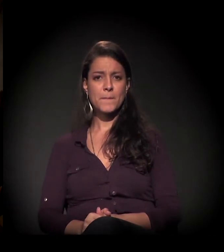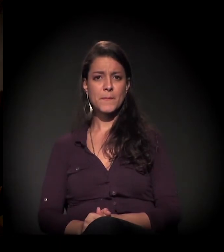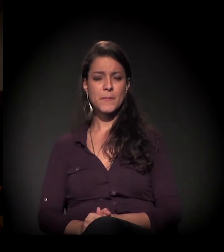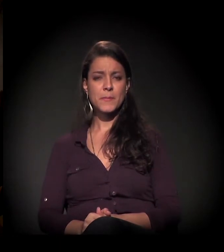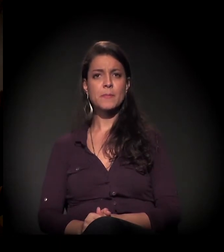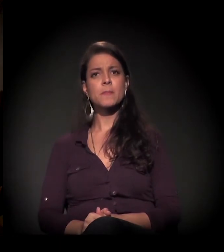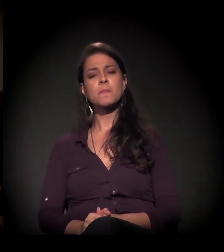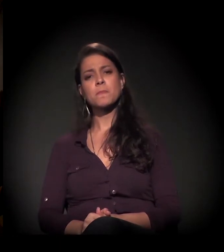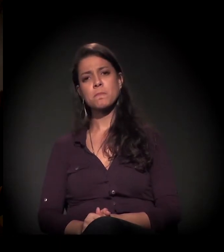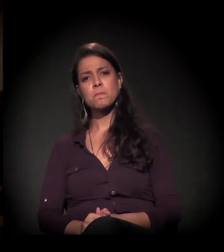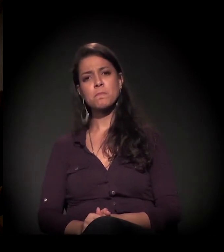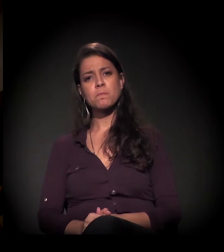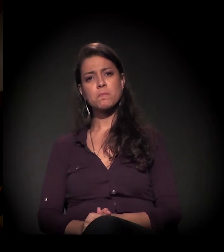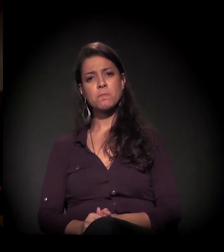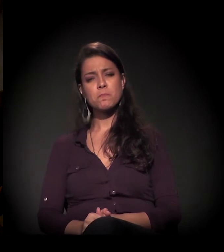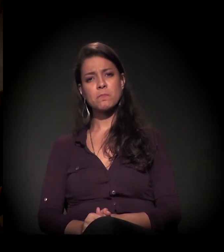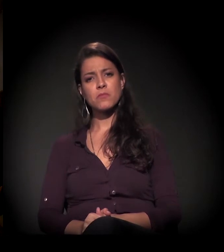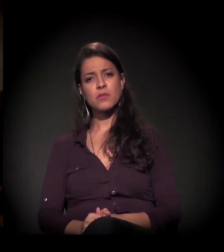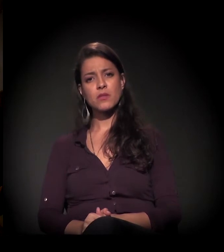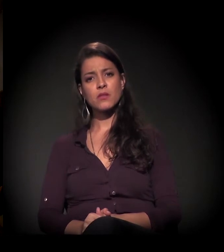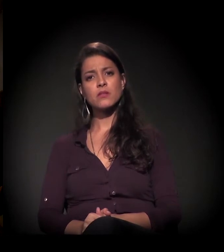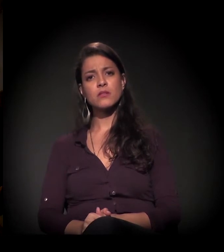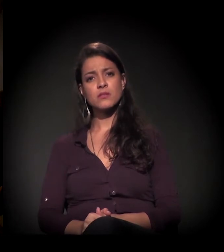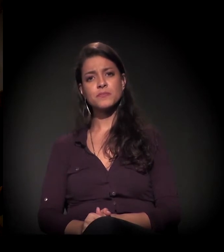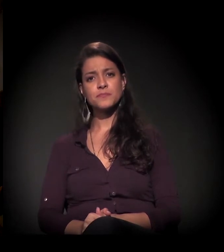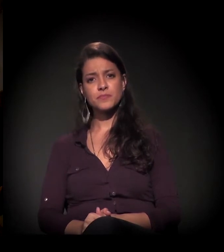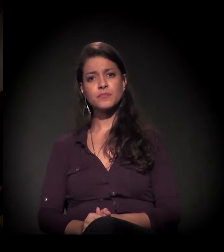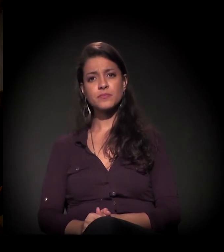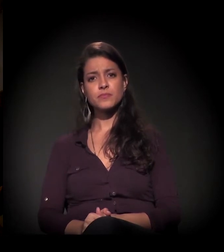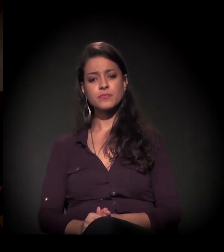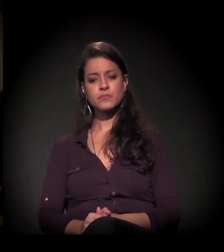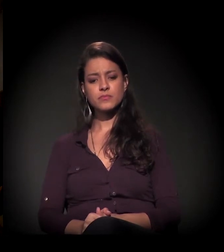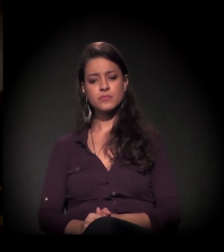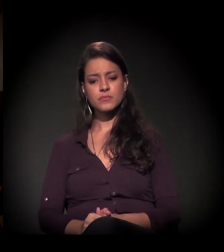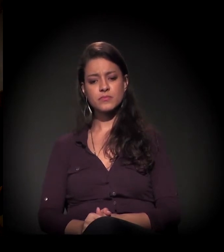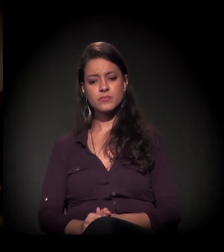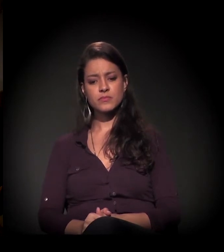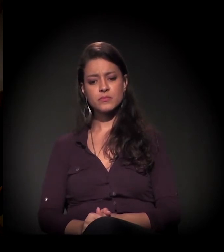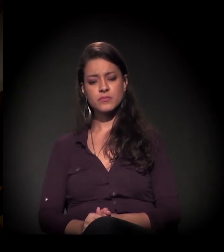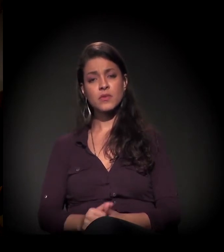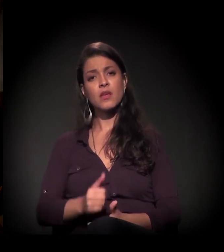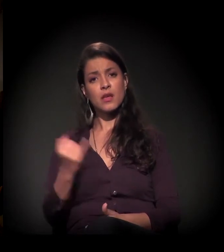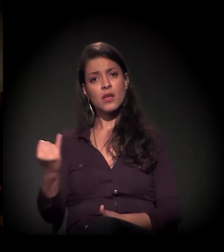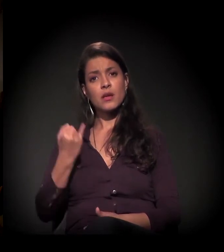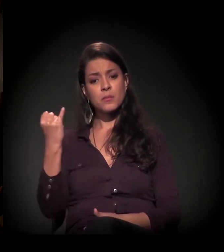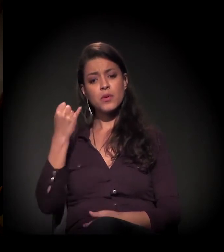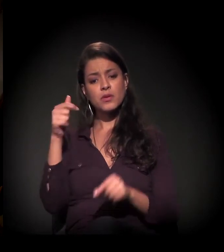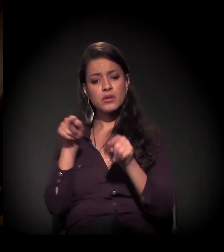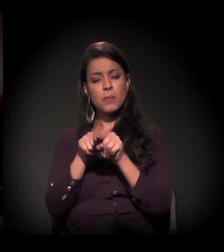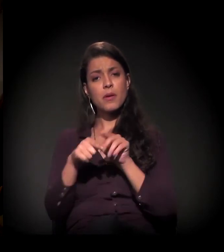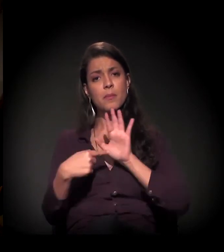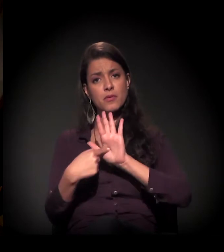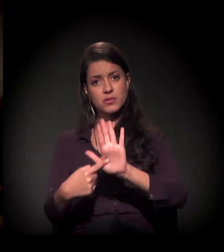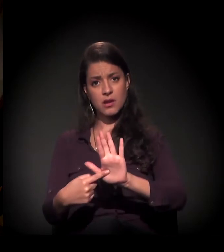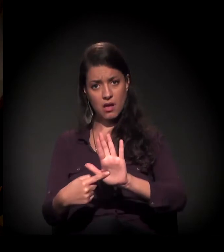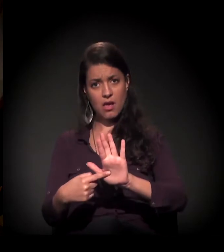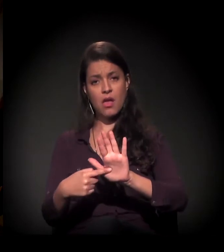Eu queria... É possível mostrar também, acho que é importante também... Nós estamos numa luta −